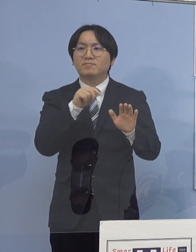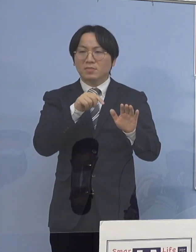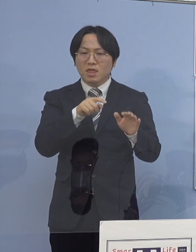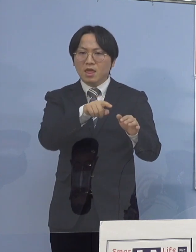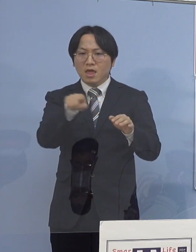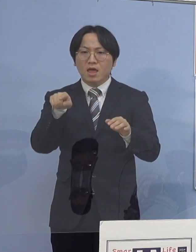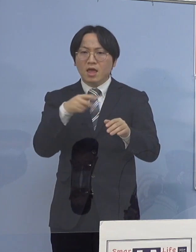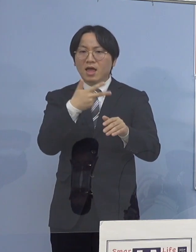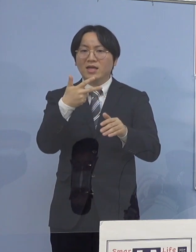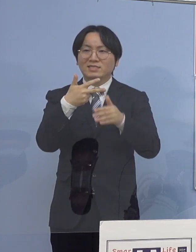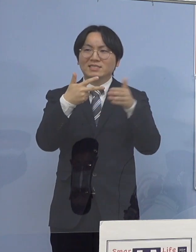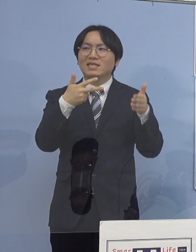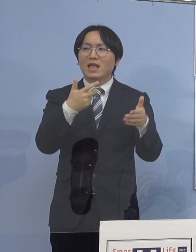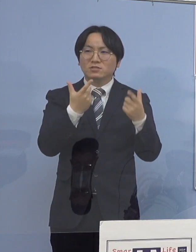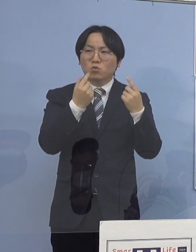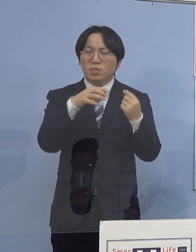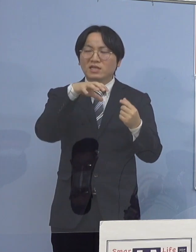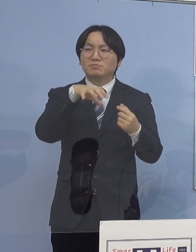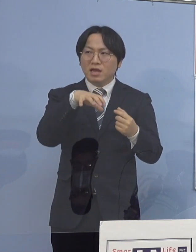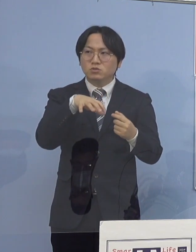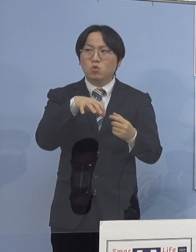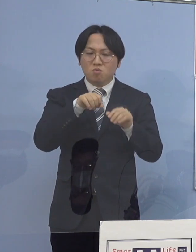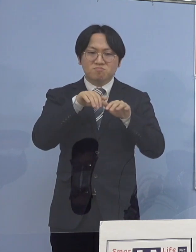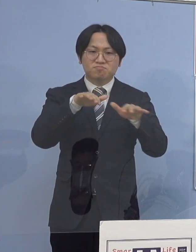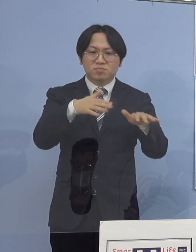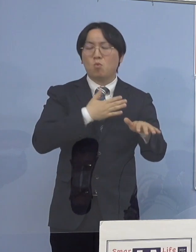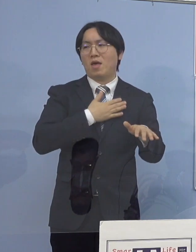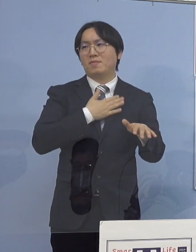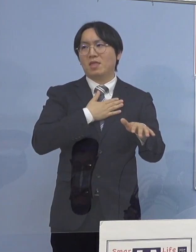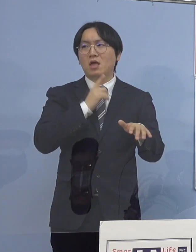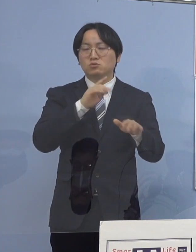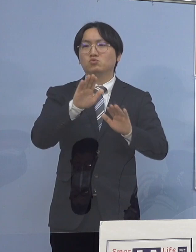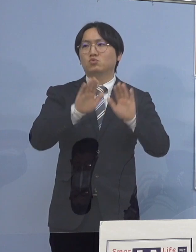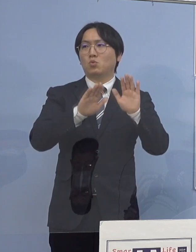そして、一つの場で ということが分かったところであります